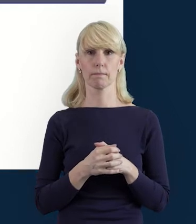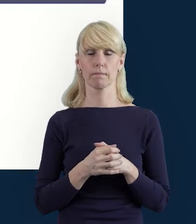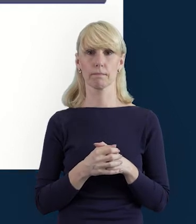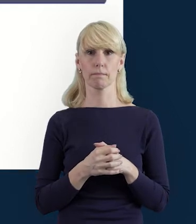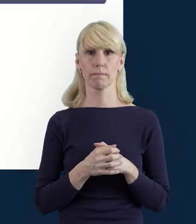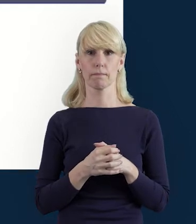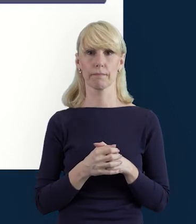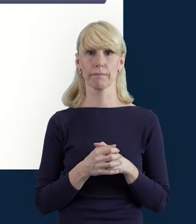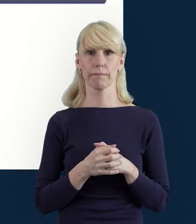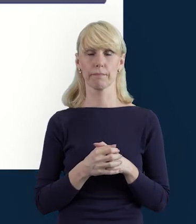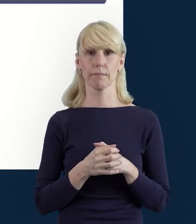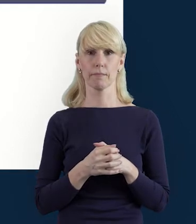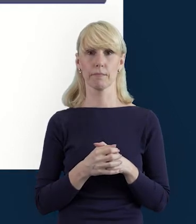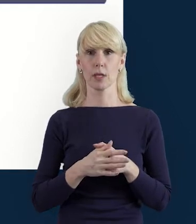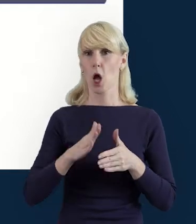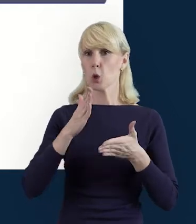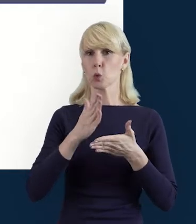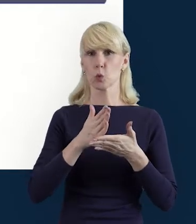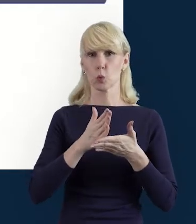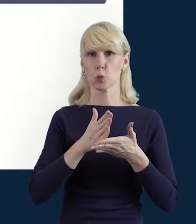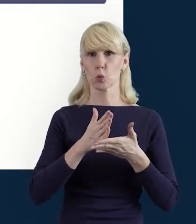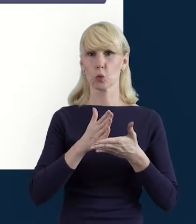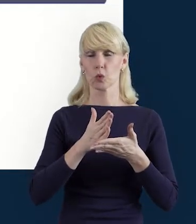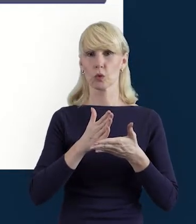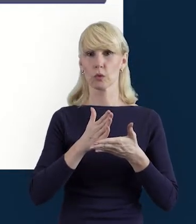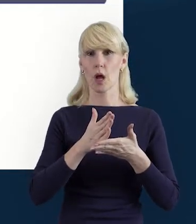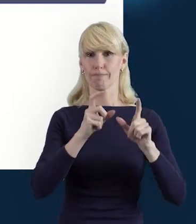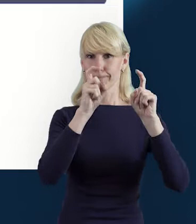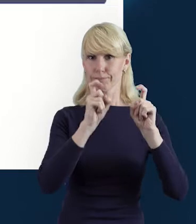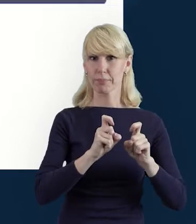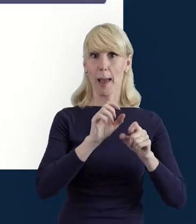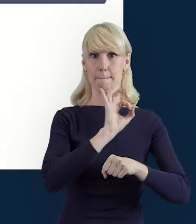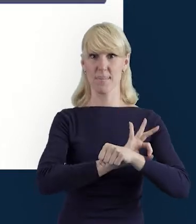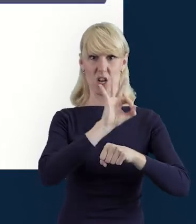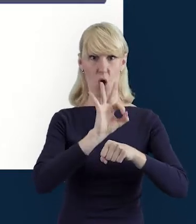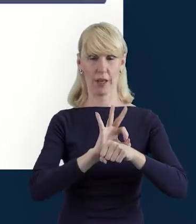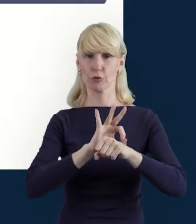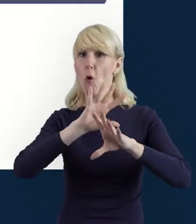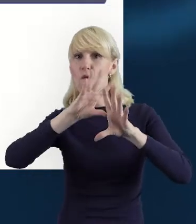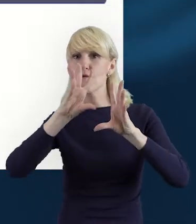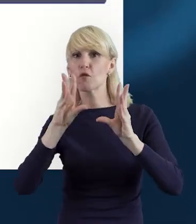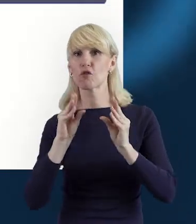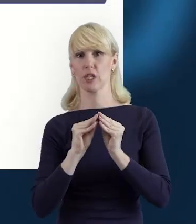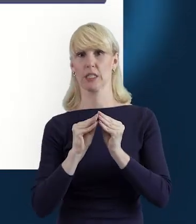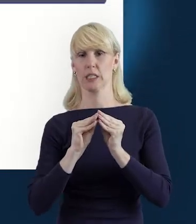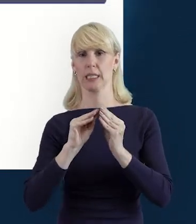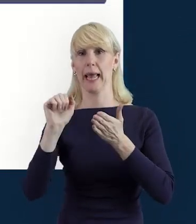że w momencie, kiedy rozpoczynamy realizację projektu, wszystkie dane osób zaangażowanych musimy uzupełnić.